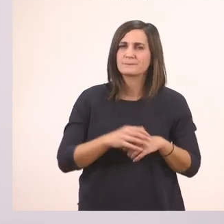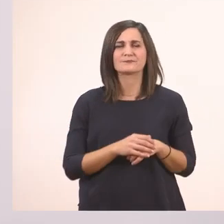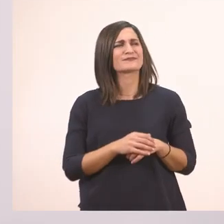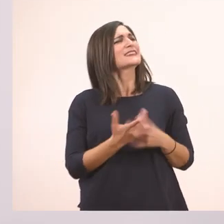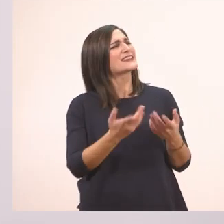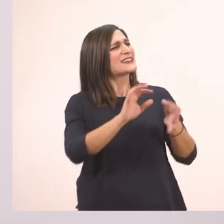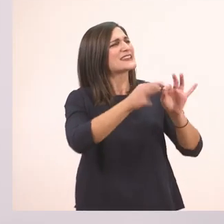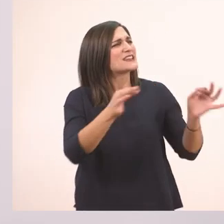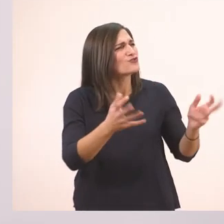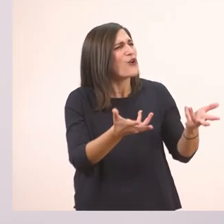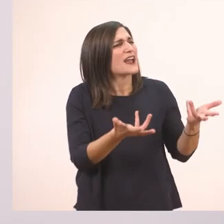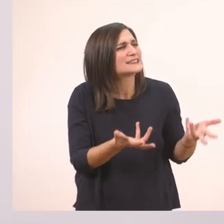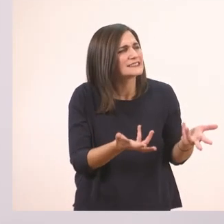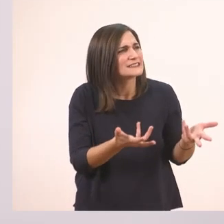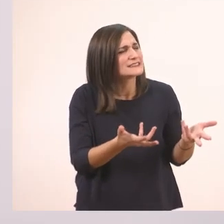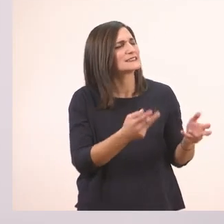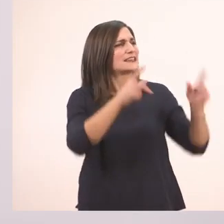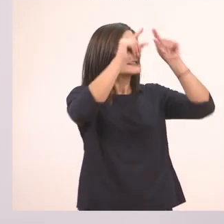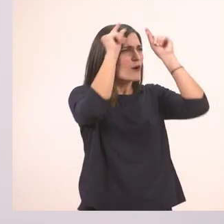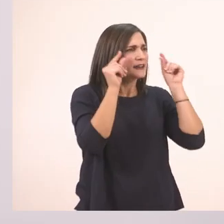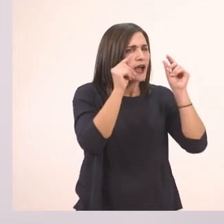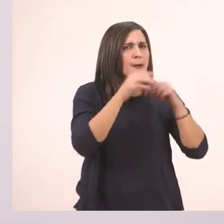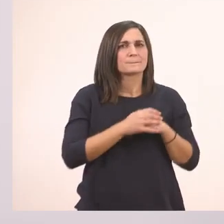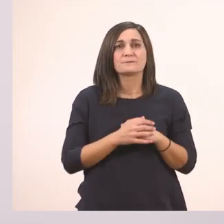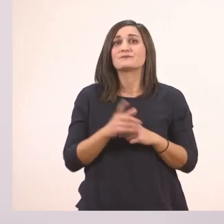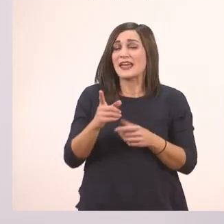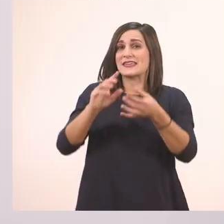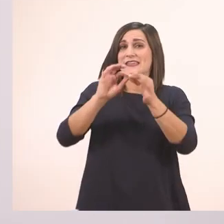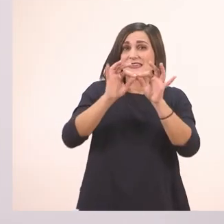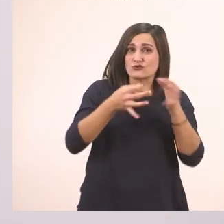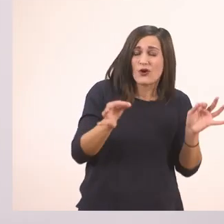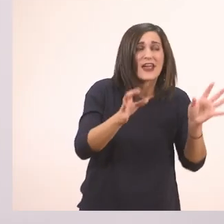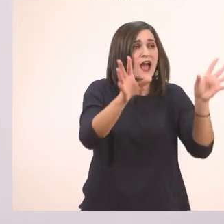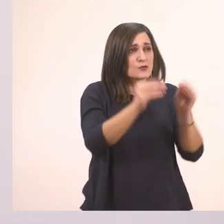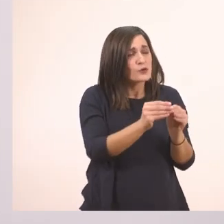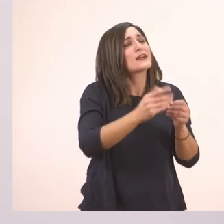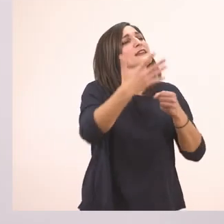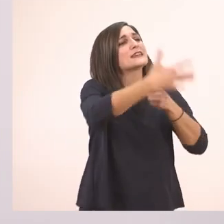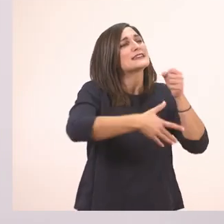Τι ιστορία, Ιωάννα; Μια ιστορία με ιππότες;